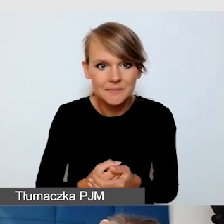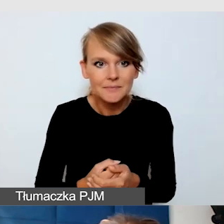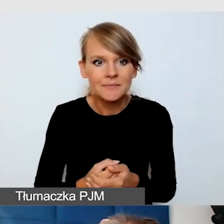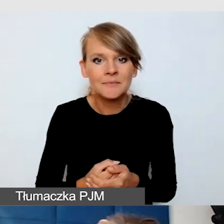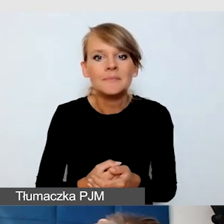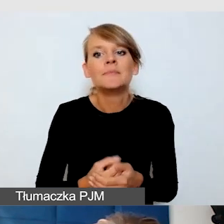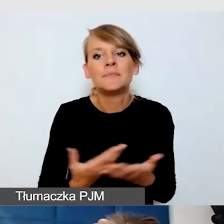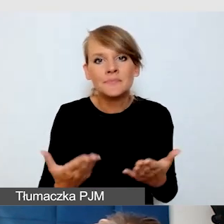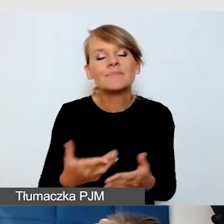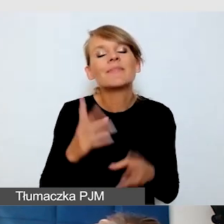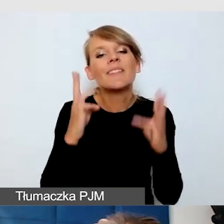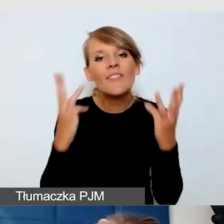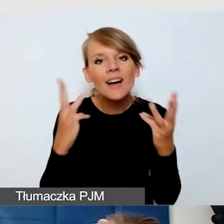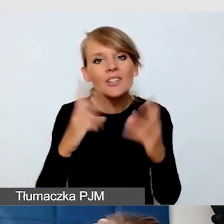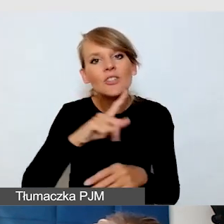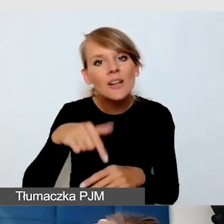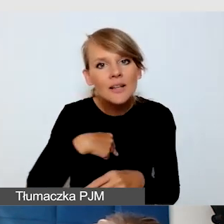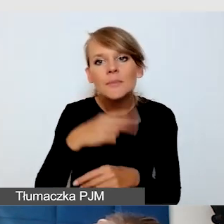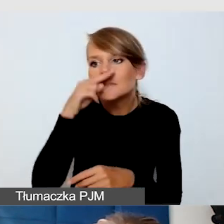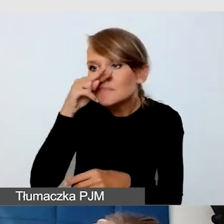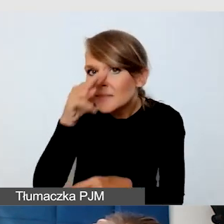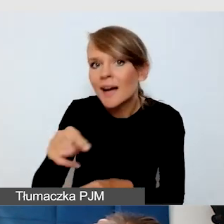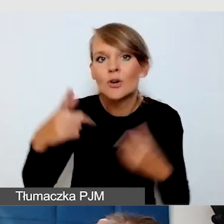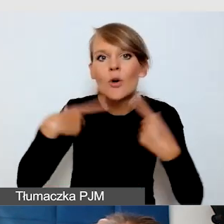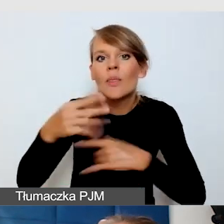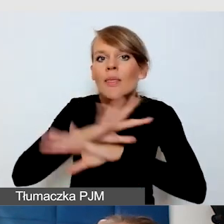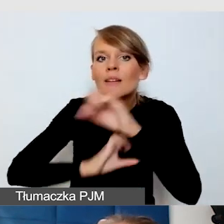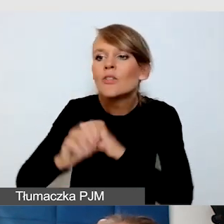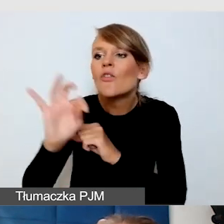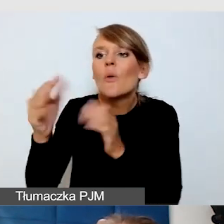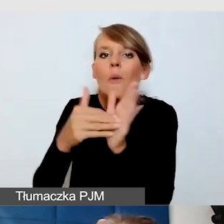czyli uważność na potrzeby osób z niepełnosprawnością. Byłam raz na wydarzeniu,